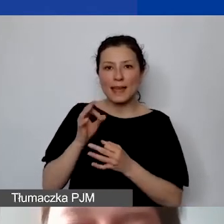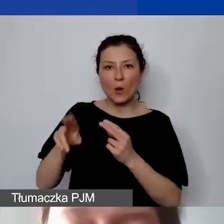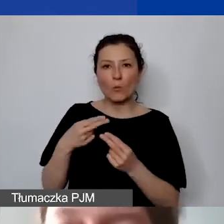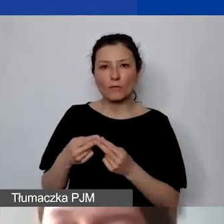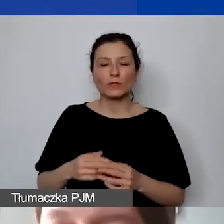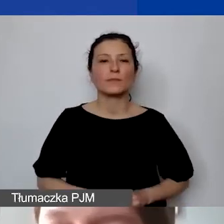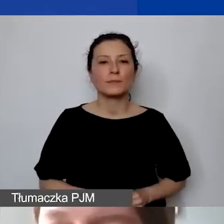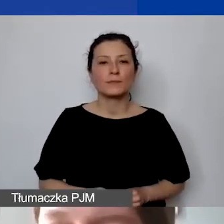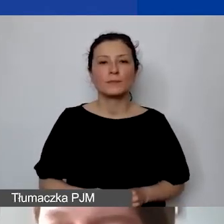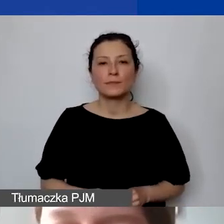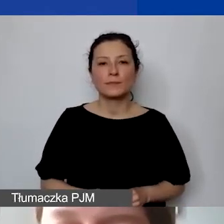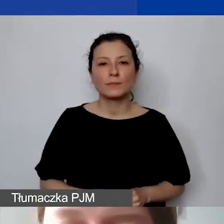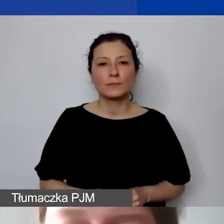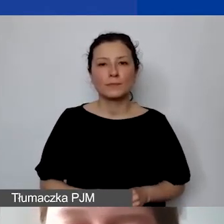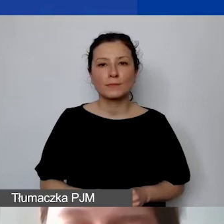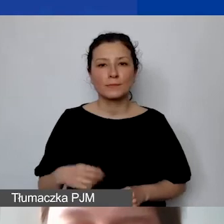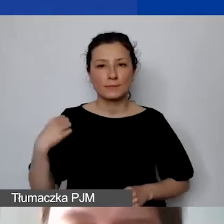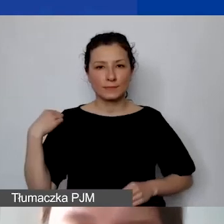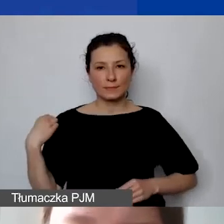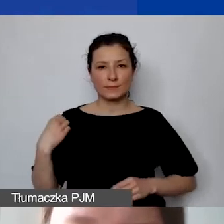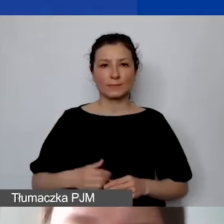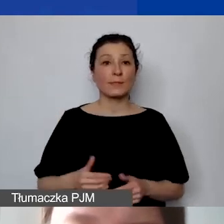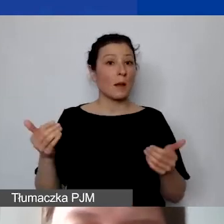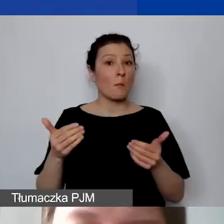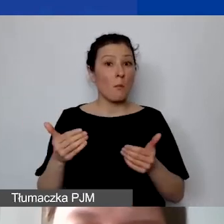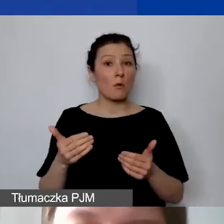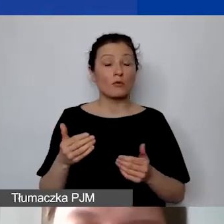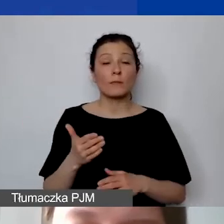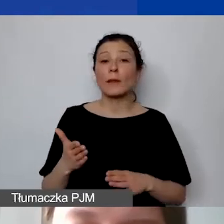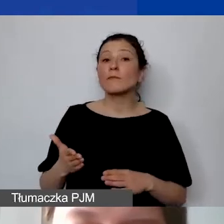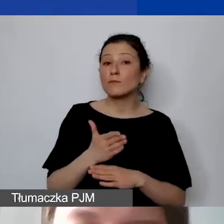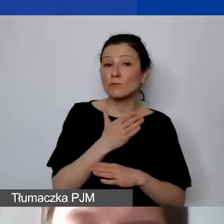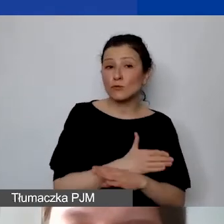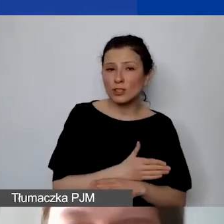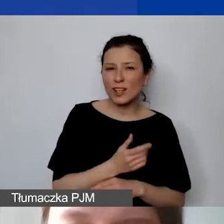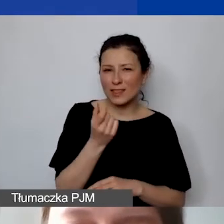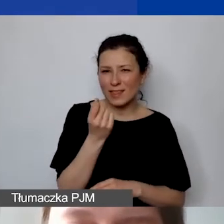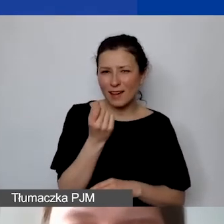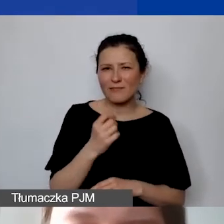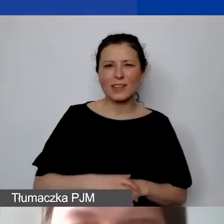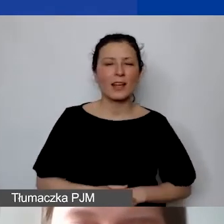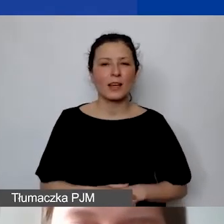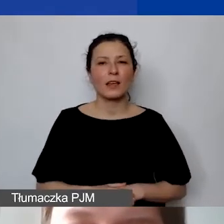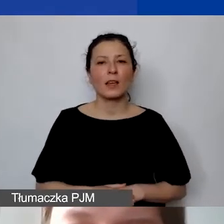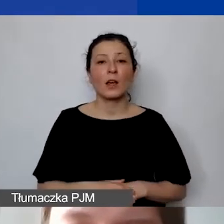Może ja bym tylko jeszcze wcześniej na chwilę udostępniła i pokazała